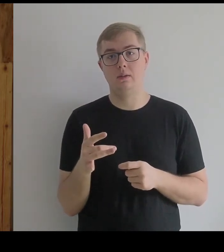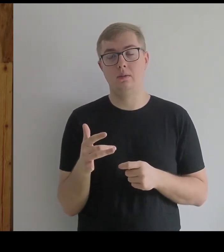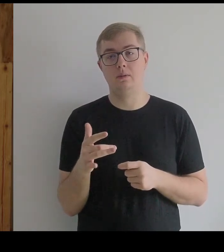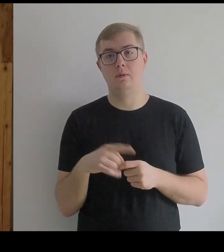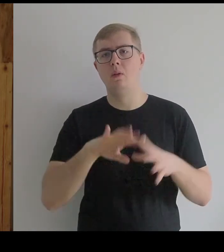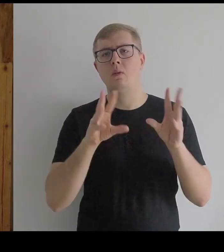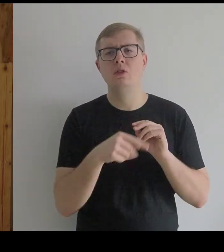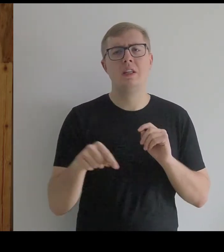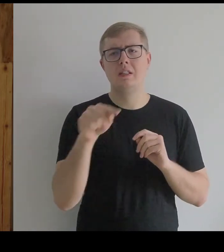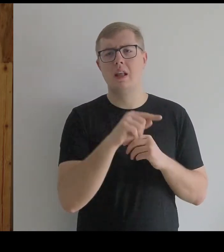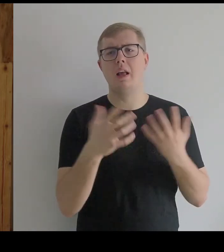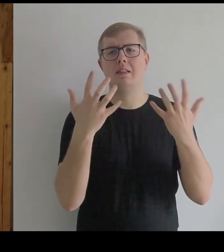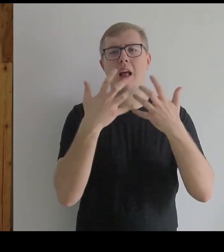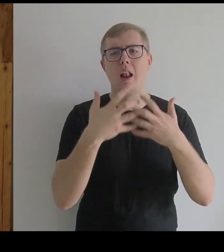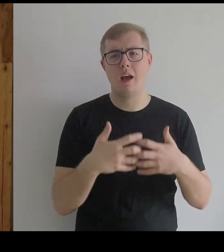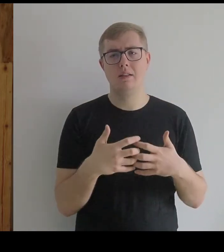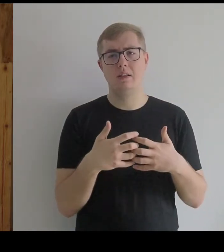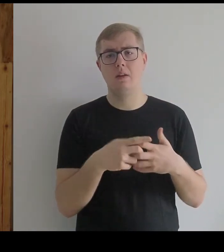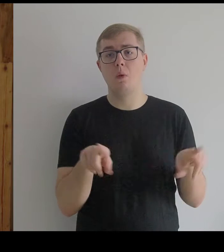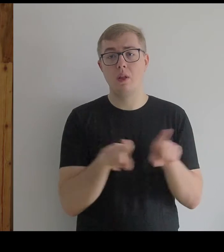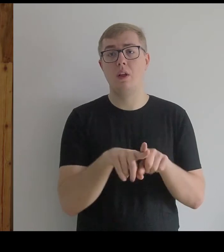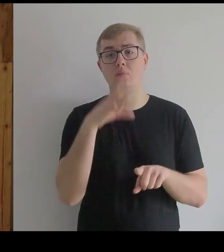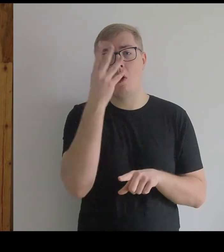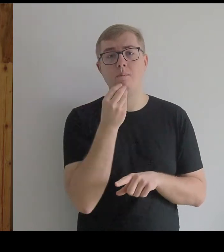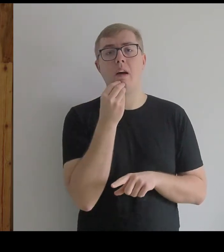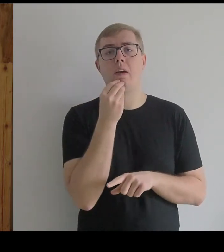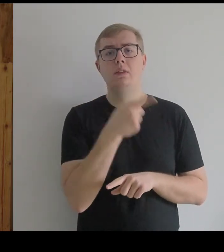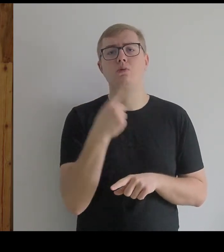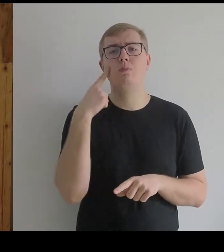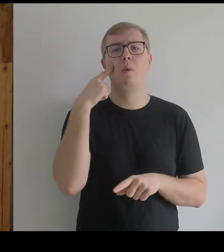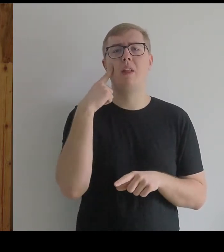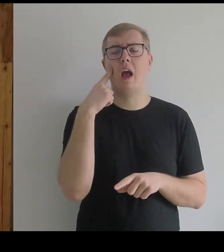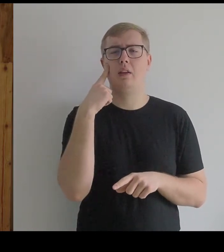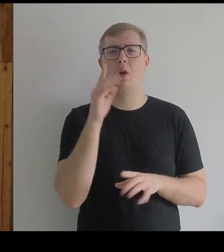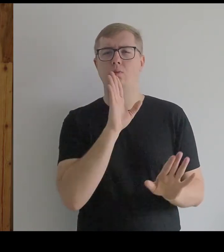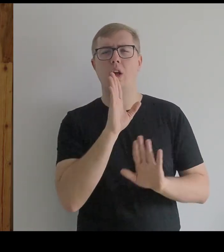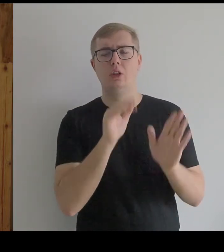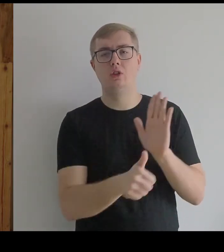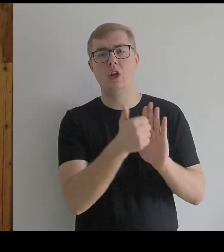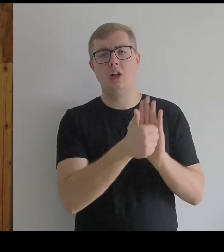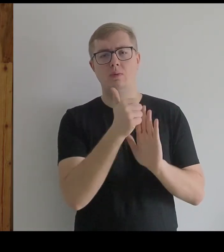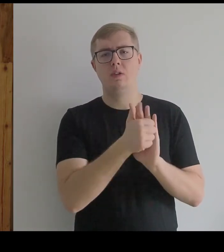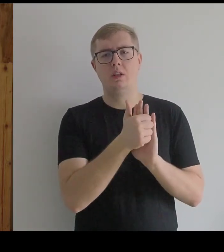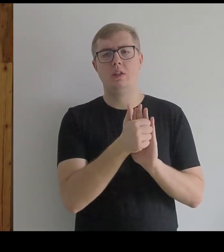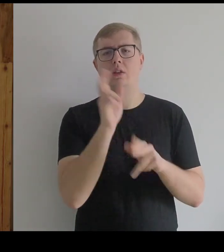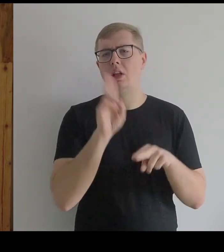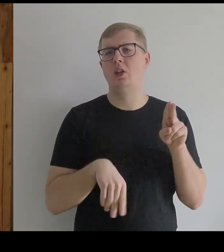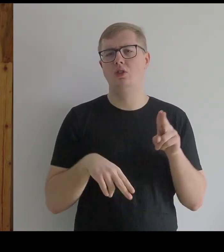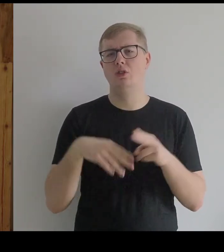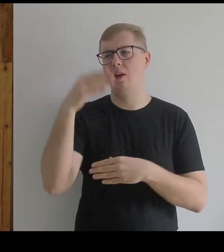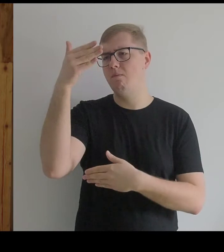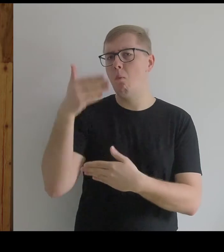To są instalacje – obrazy, które przypominają raczej rzeźby niż płaski obraz,